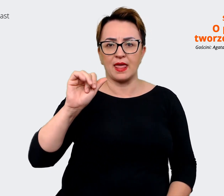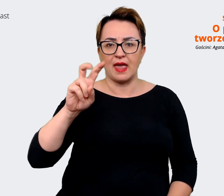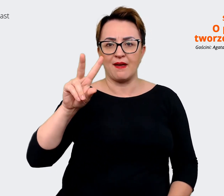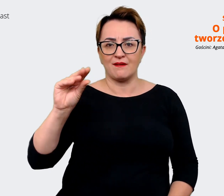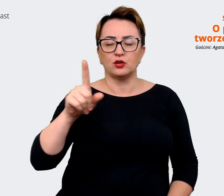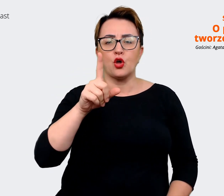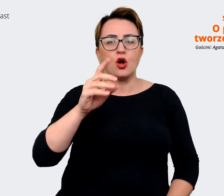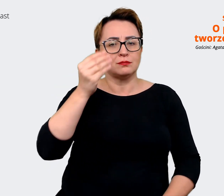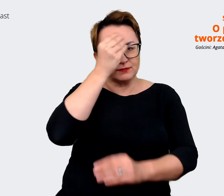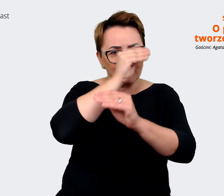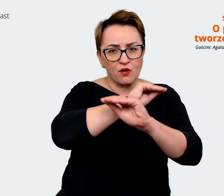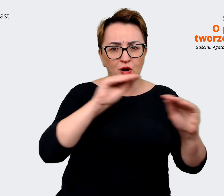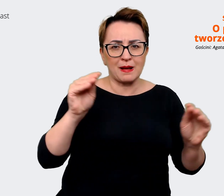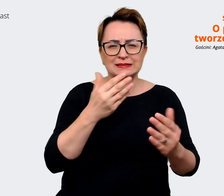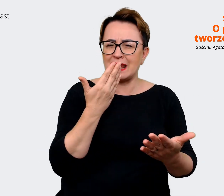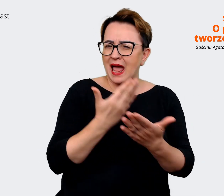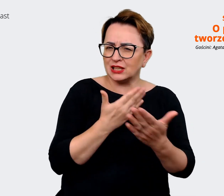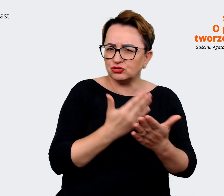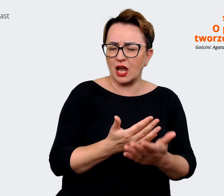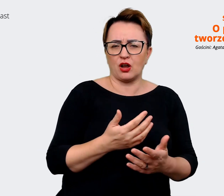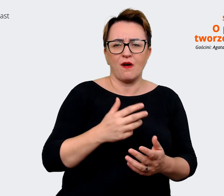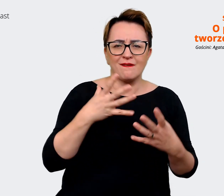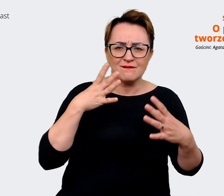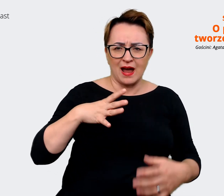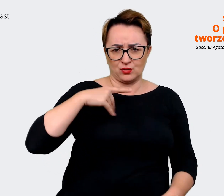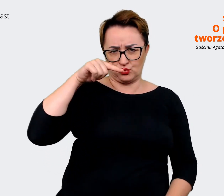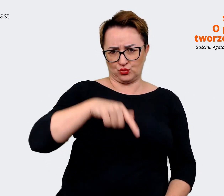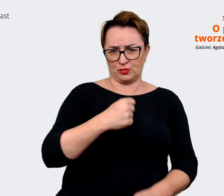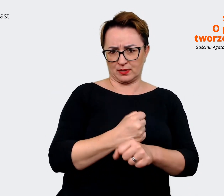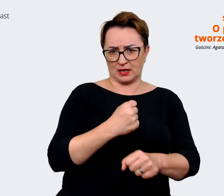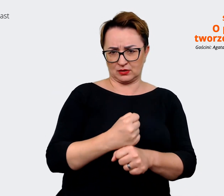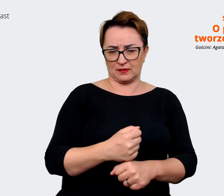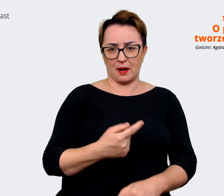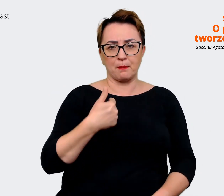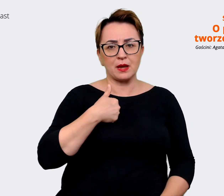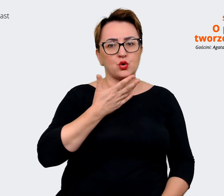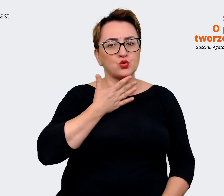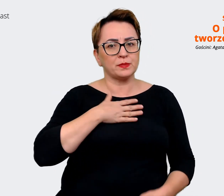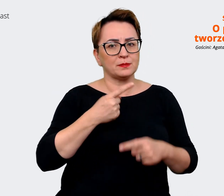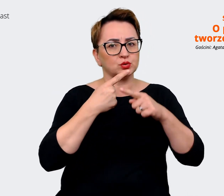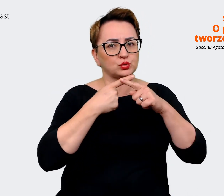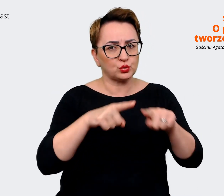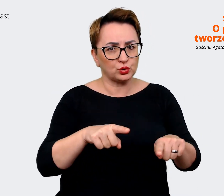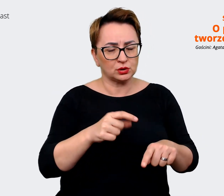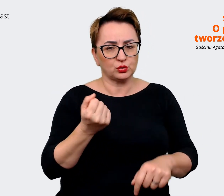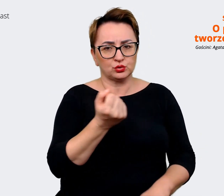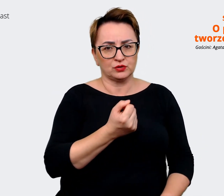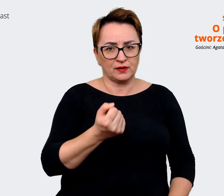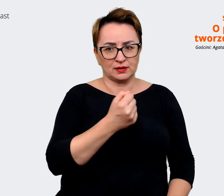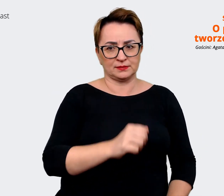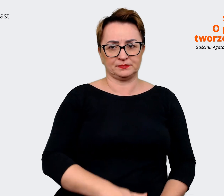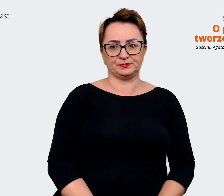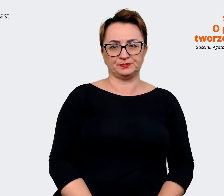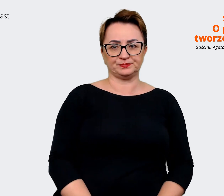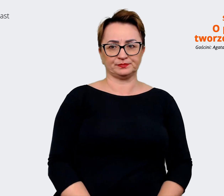tutaj pracować i my je nazywamy w skrócie... lubimy te skróciki... RTB, czyli te reasons